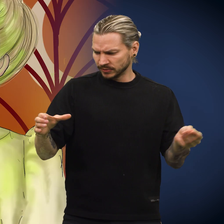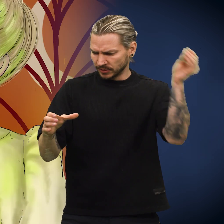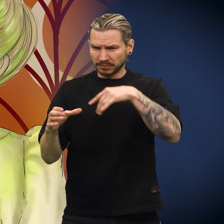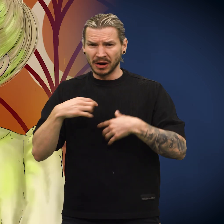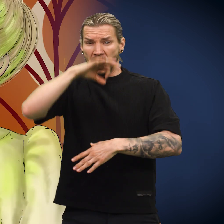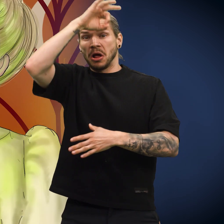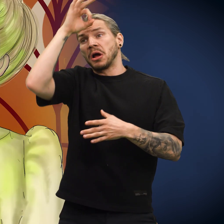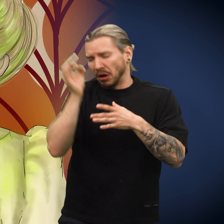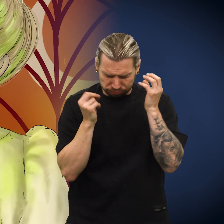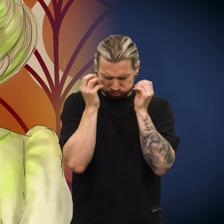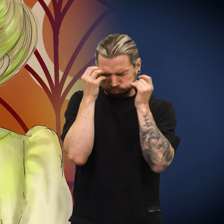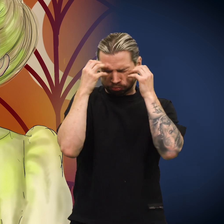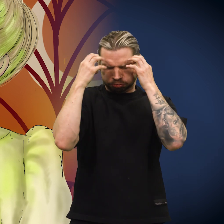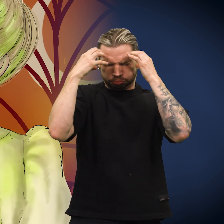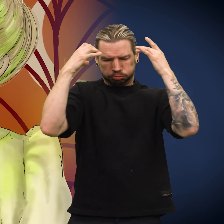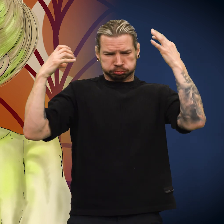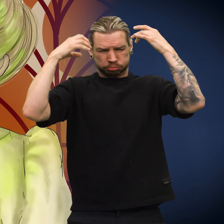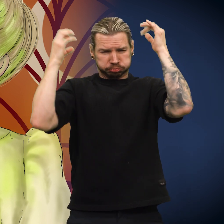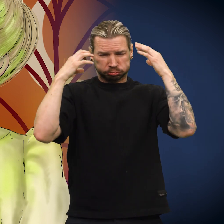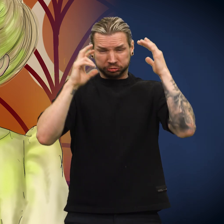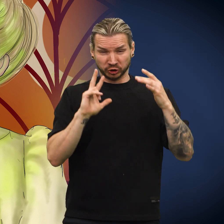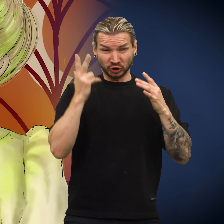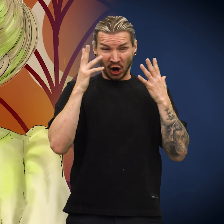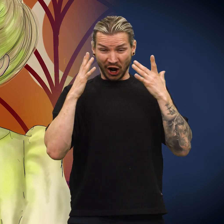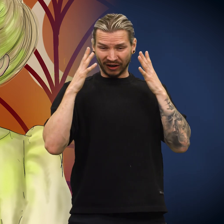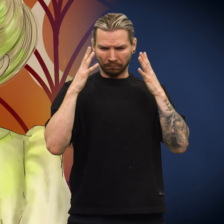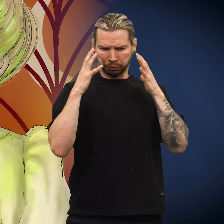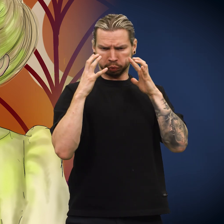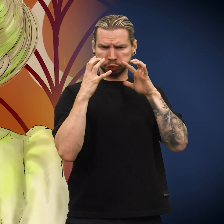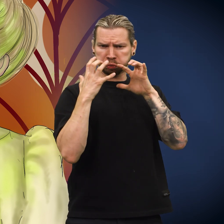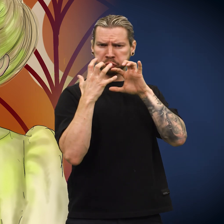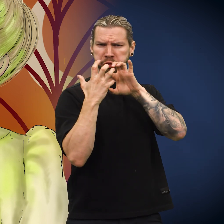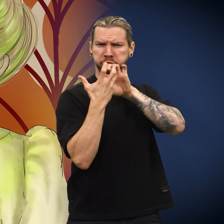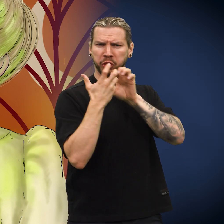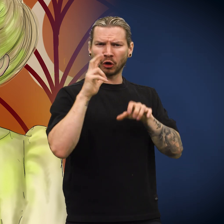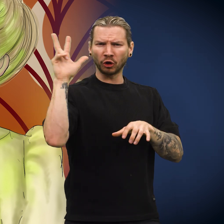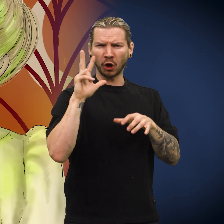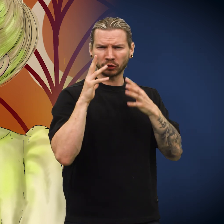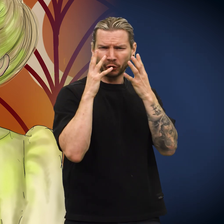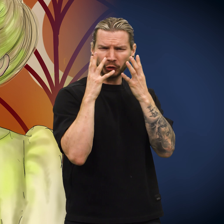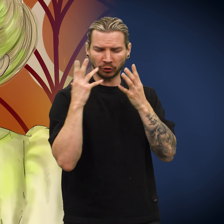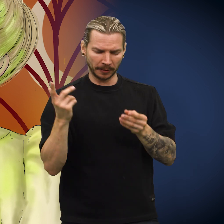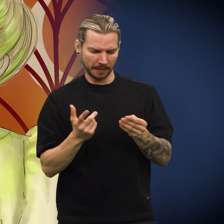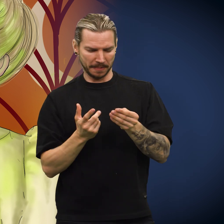Skillingen la hun oppi glasset. Syren freste om skillingen til sølvet ble grønt.